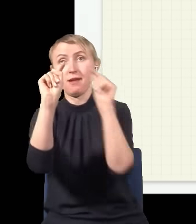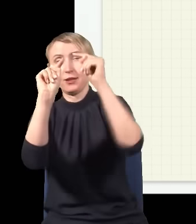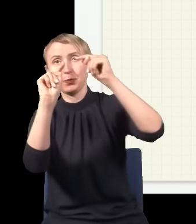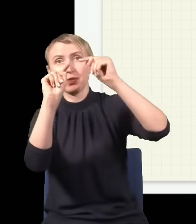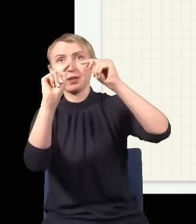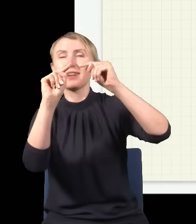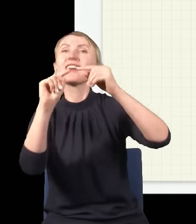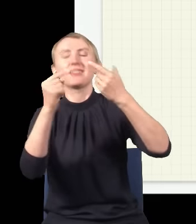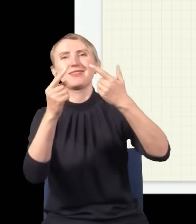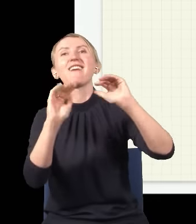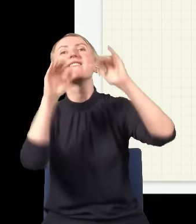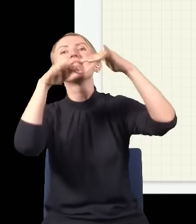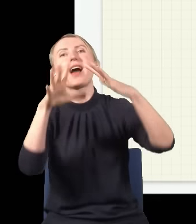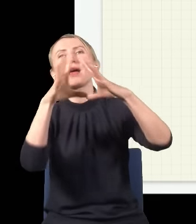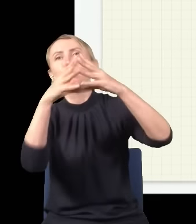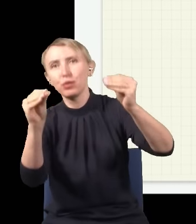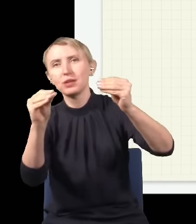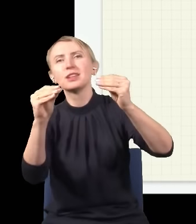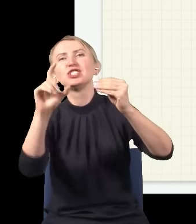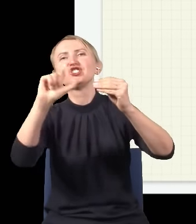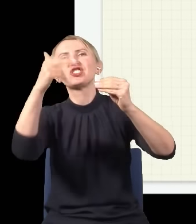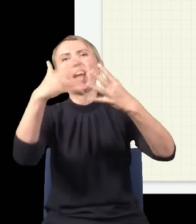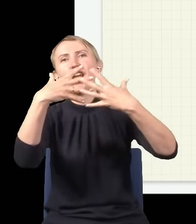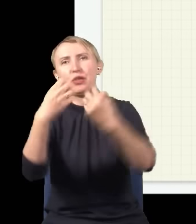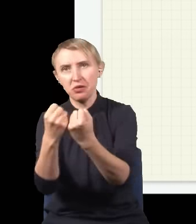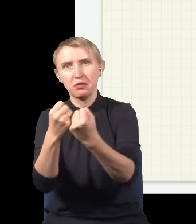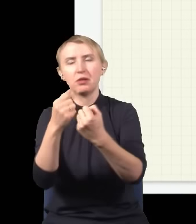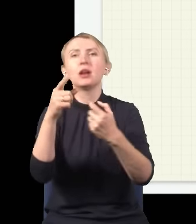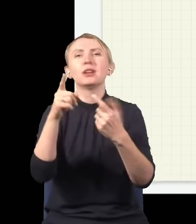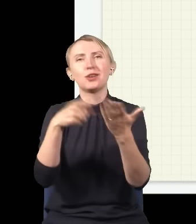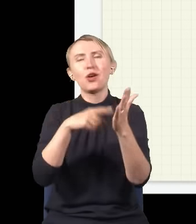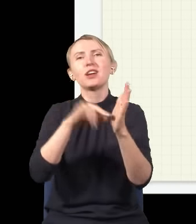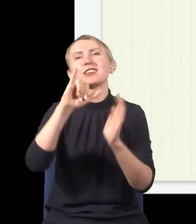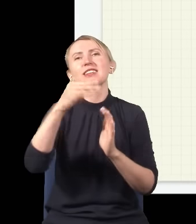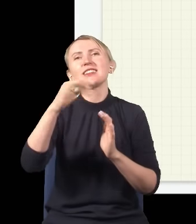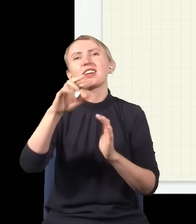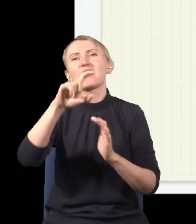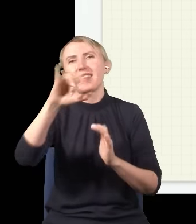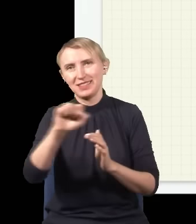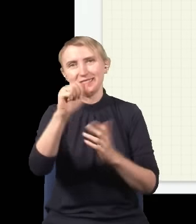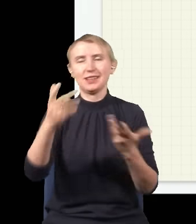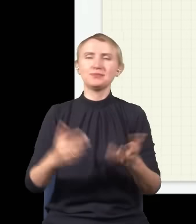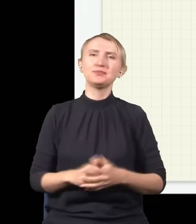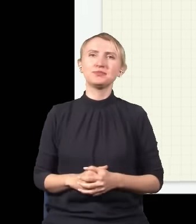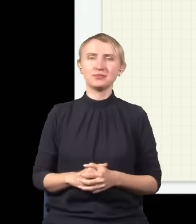fale się kasują i pojawia się cień – to jest to całe słynne zjawisko interferencji. No dobrze, i teraz widać,